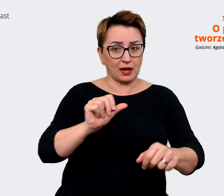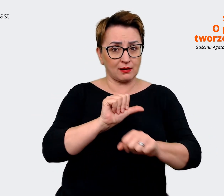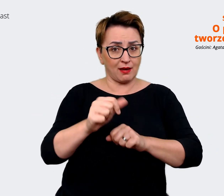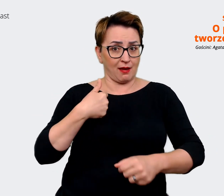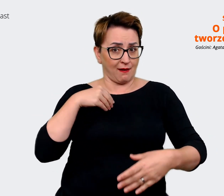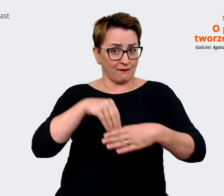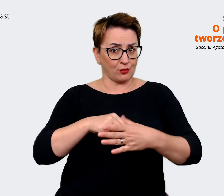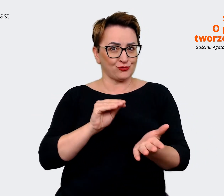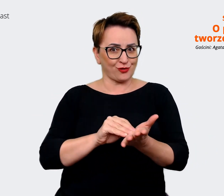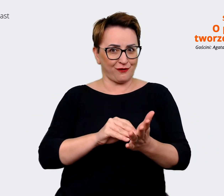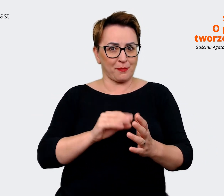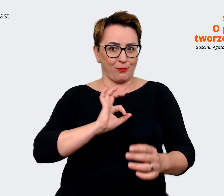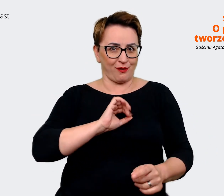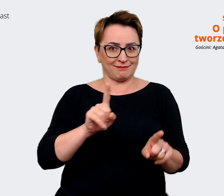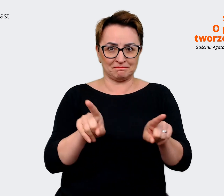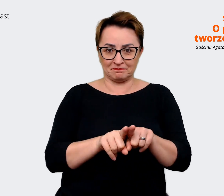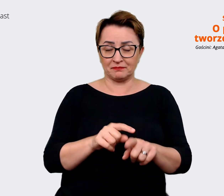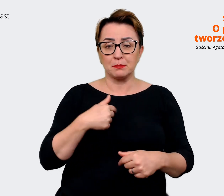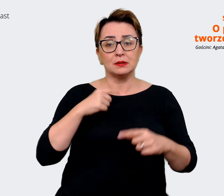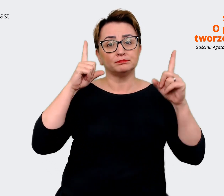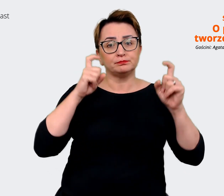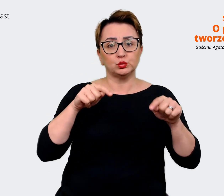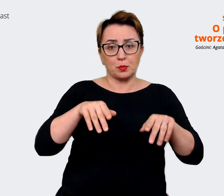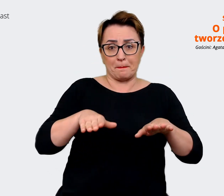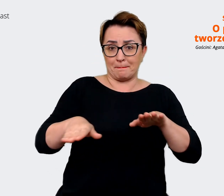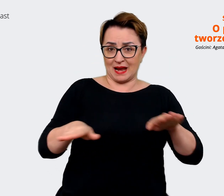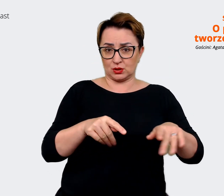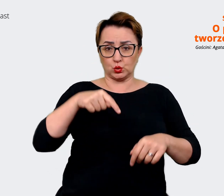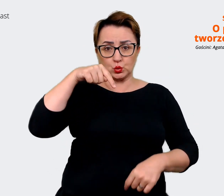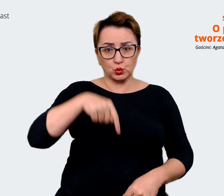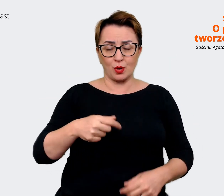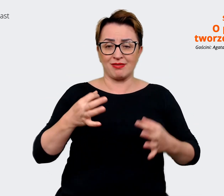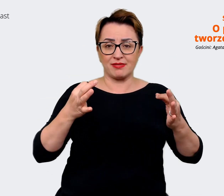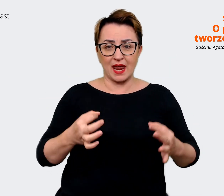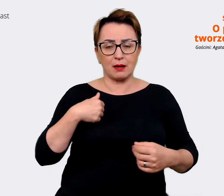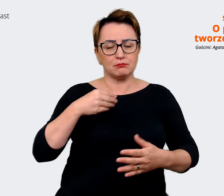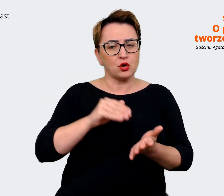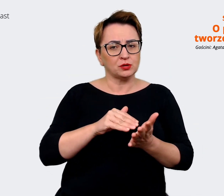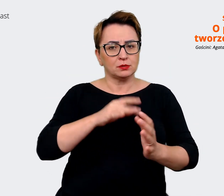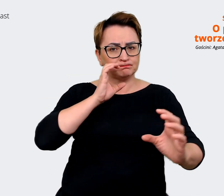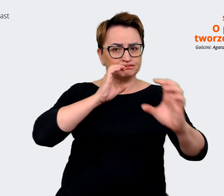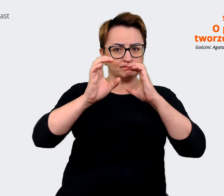Startujemy z tego gdzie jesteśmy, bo tu i teraz potrzebujemy komunikować się jako pracodawca